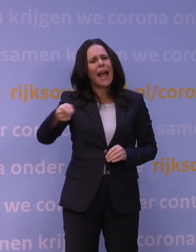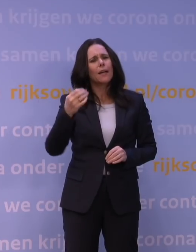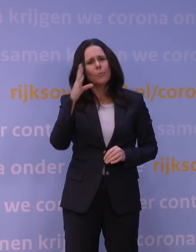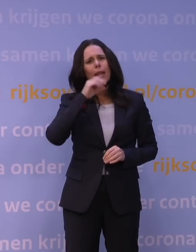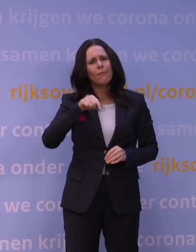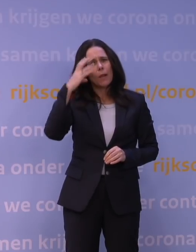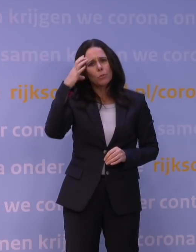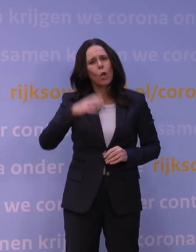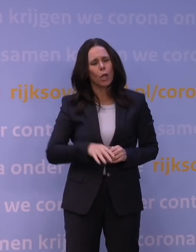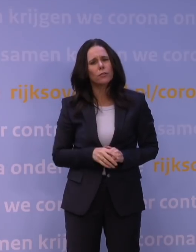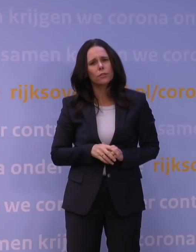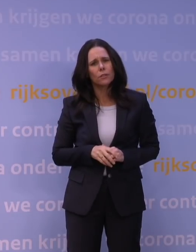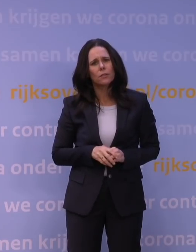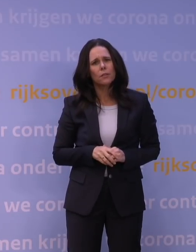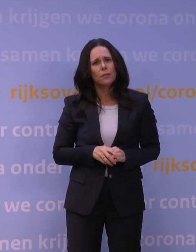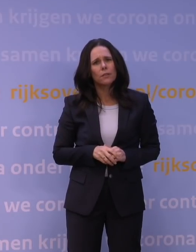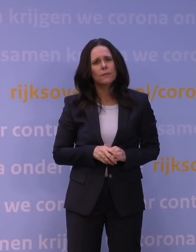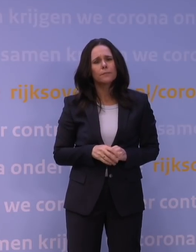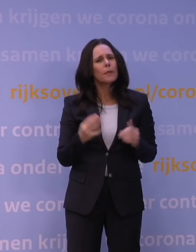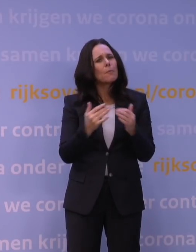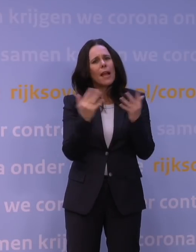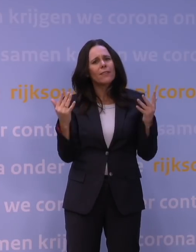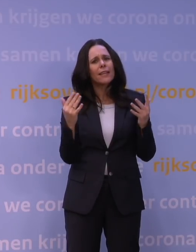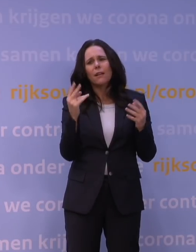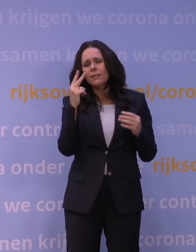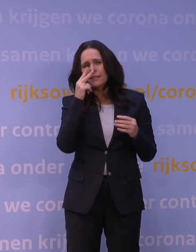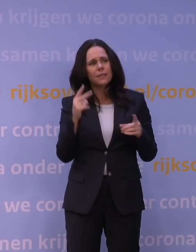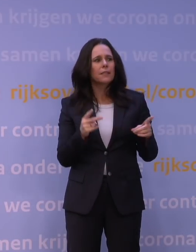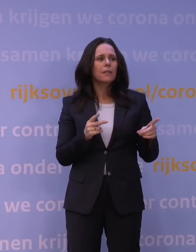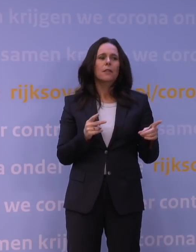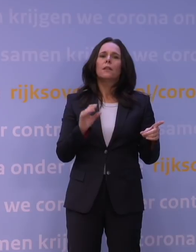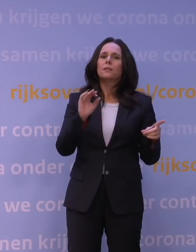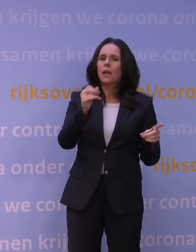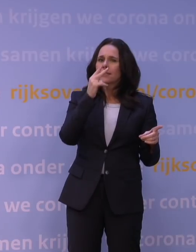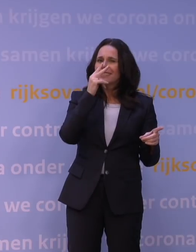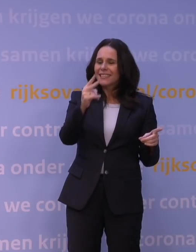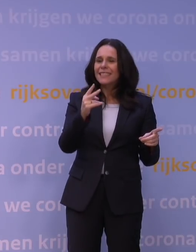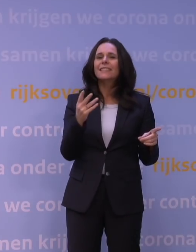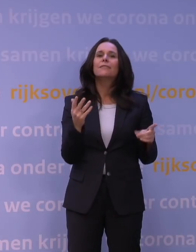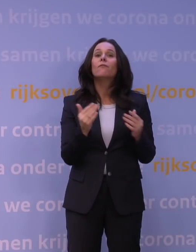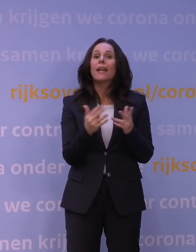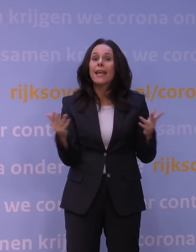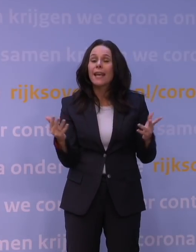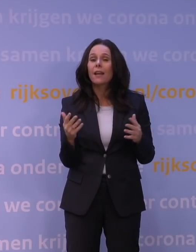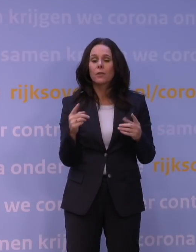maar wanneer kunt u nou inzien wat het effect is? Nou, dat kunnen we zien als we voldoende, vanuit de Nederlandse gegevens,